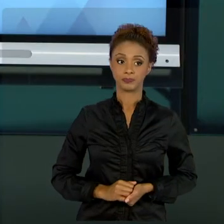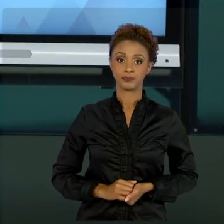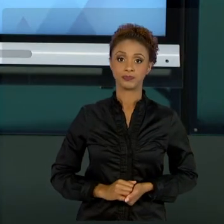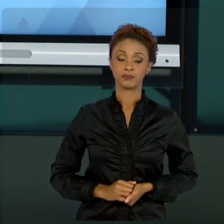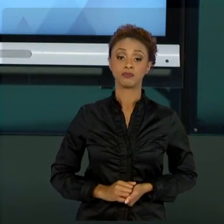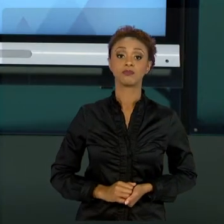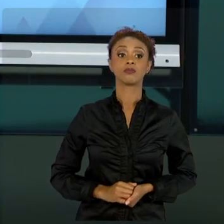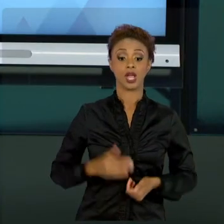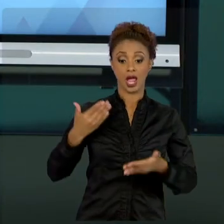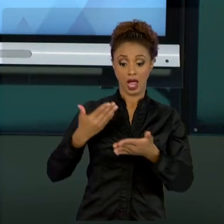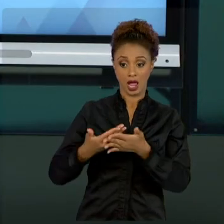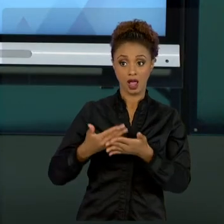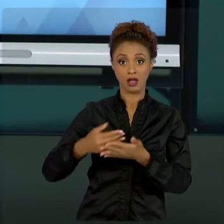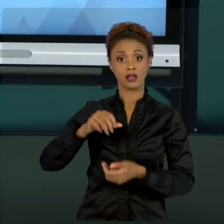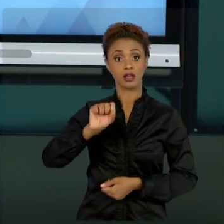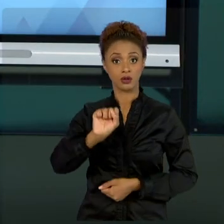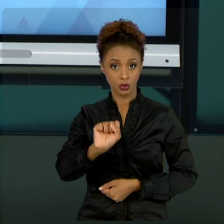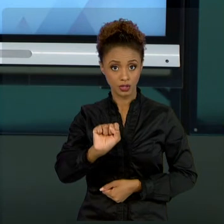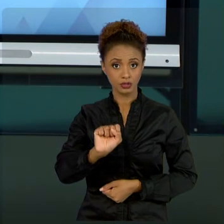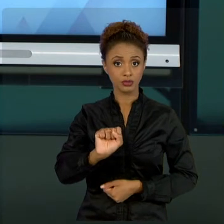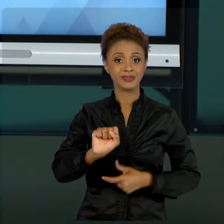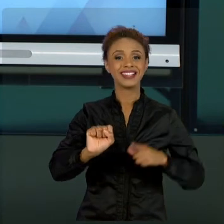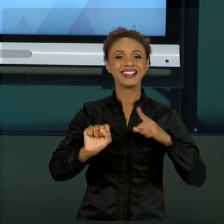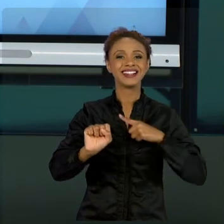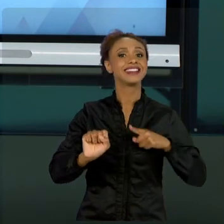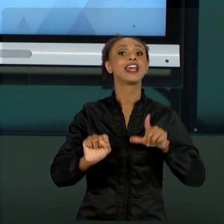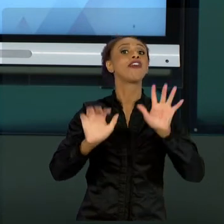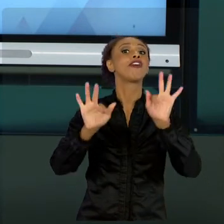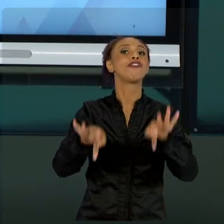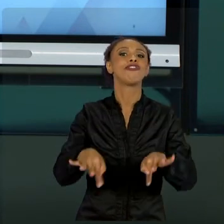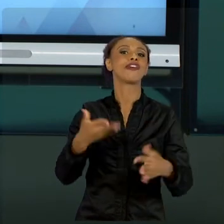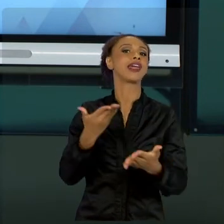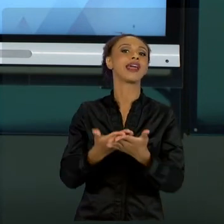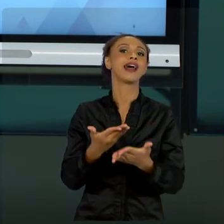CONCLUÍMOS COM ESSE RESUMO QUE EU TRAGO PARA